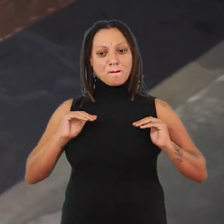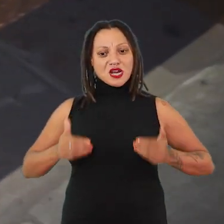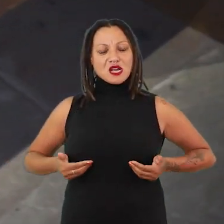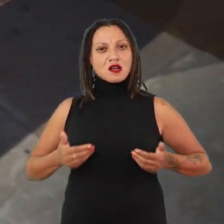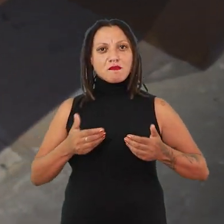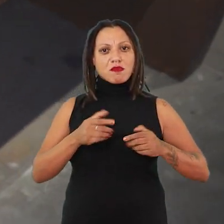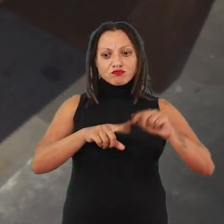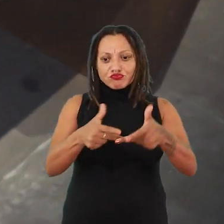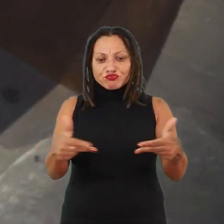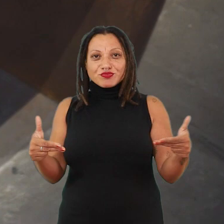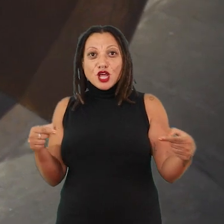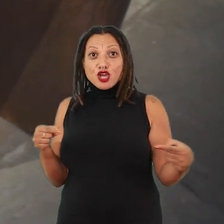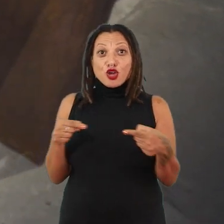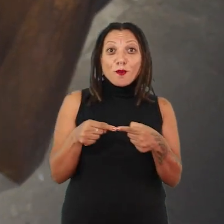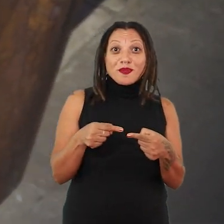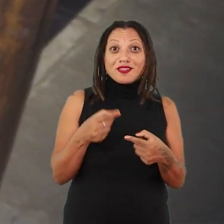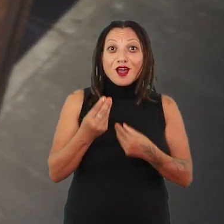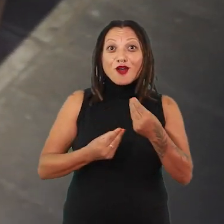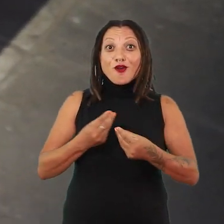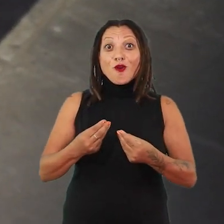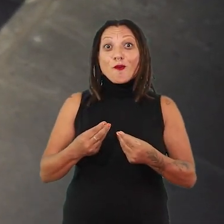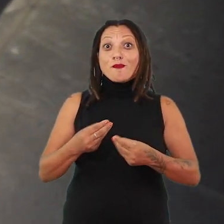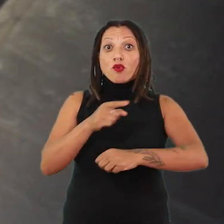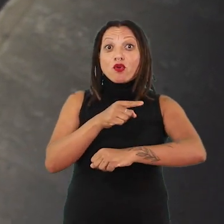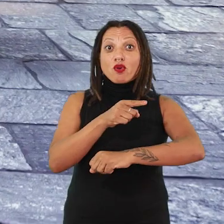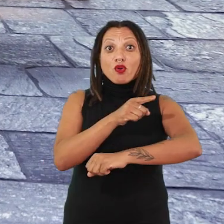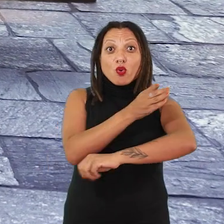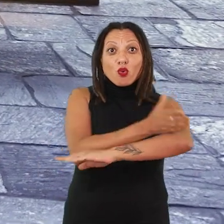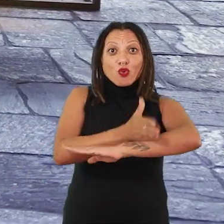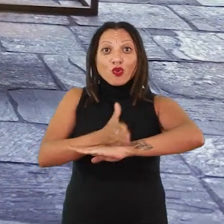muito íntima com a própria operação do tempo nos nossos próprios corpos.